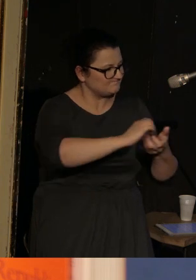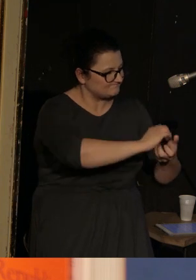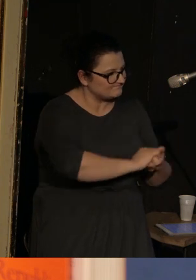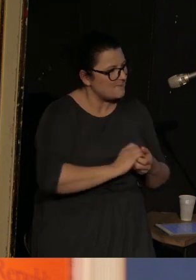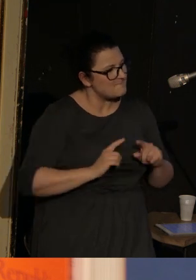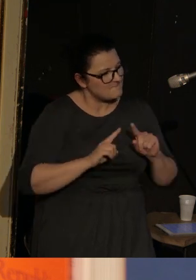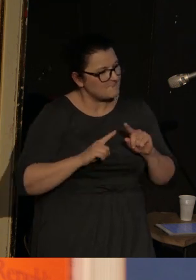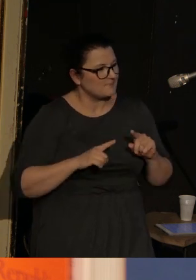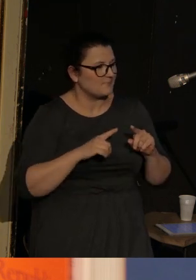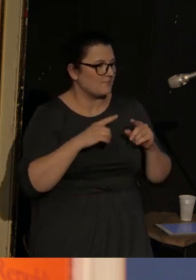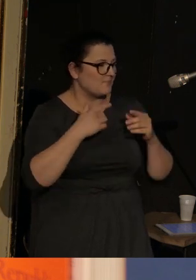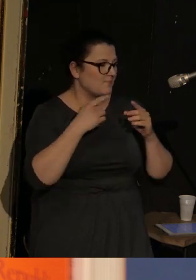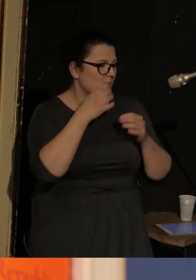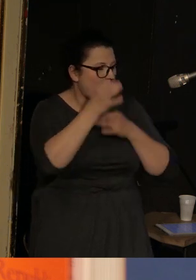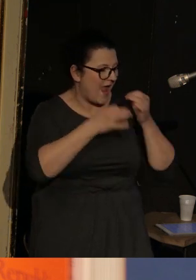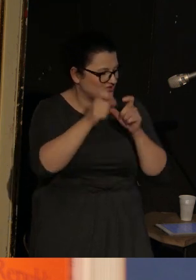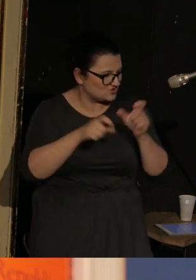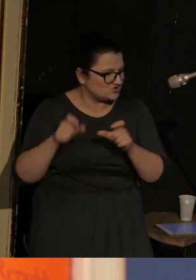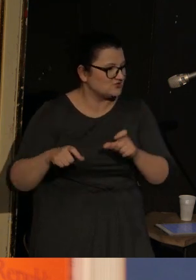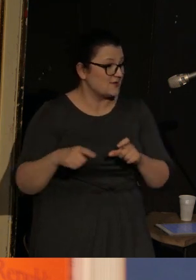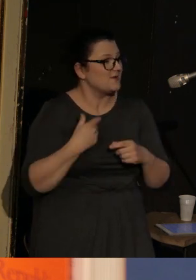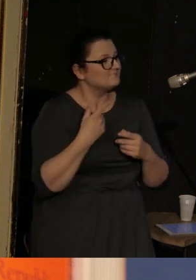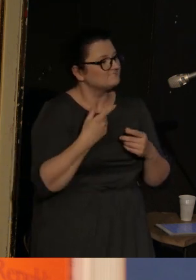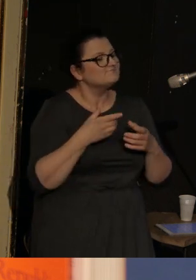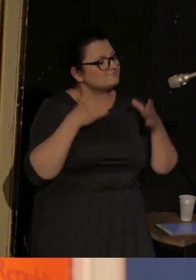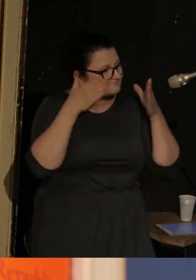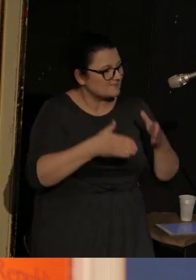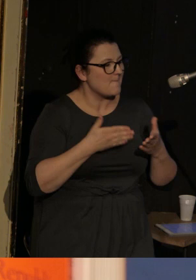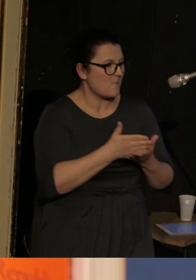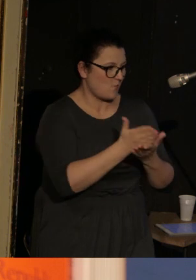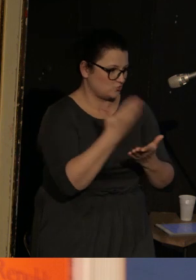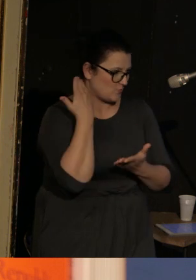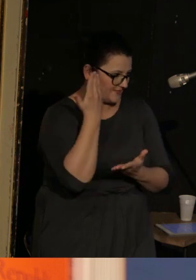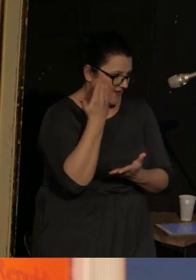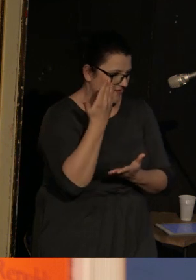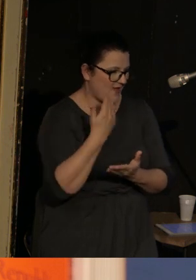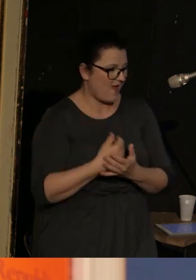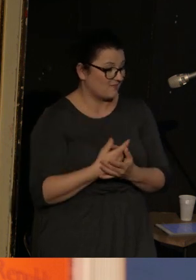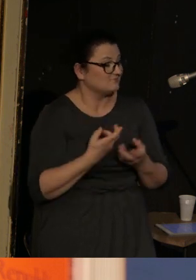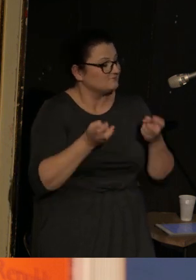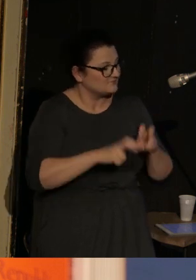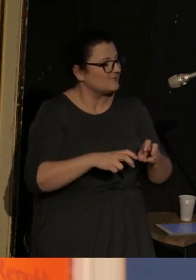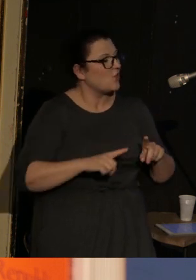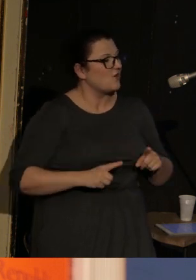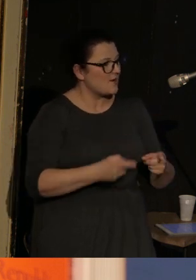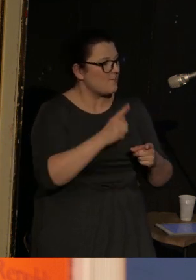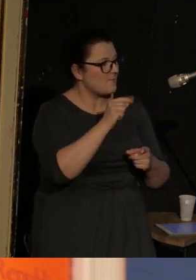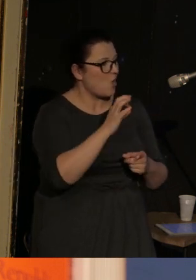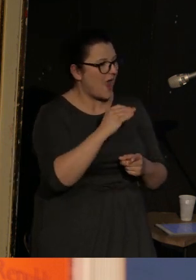które zajmują się pomocą humanitarną. Np. był współfundatorem takiej wspaniałej organizacji, która się nazywa Poets for Peace.